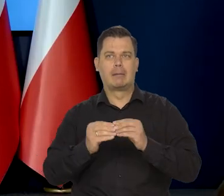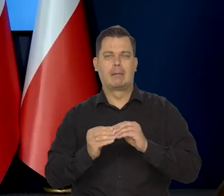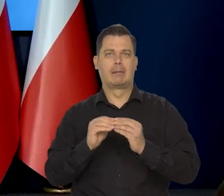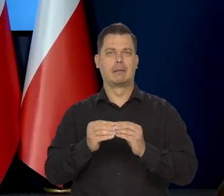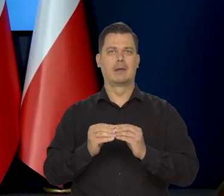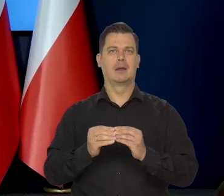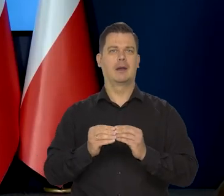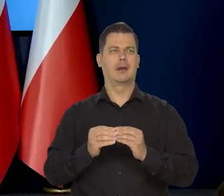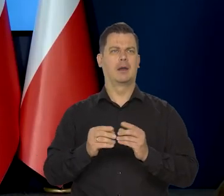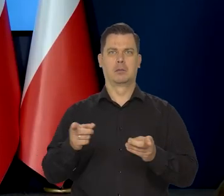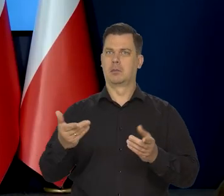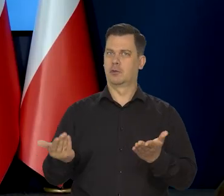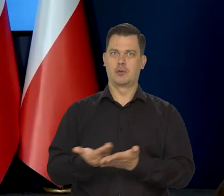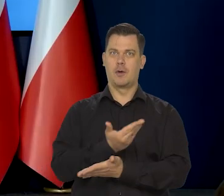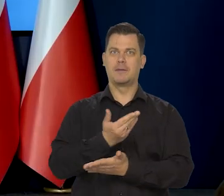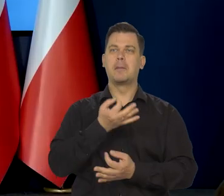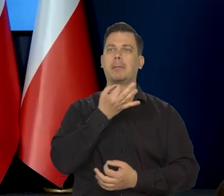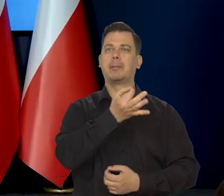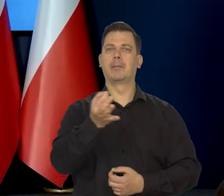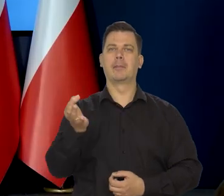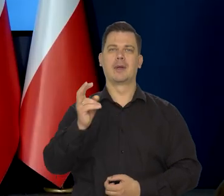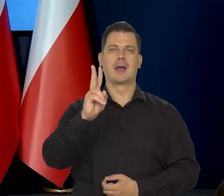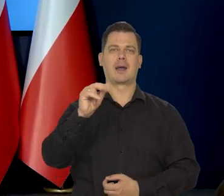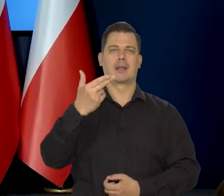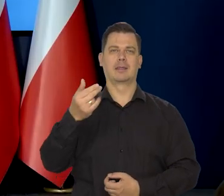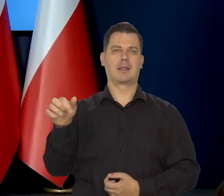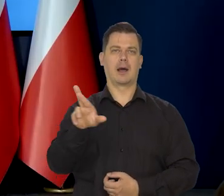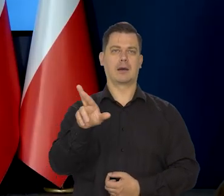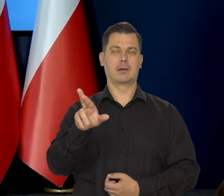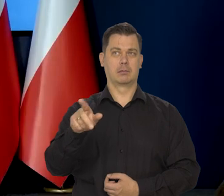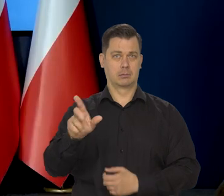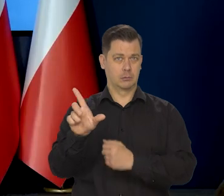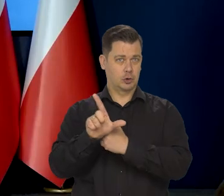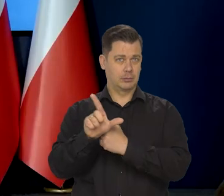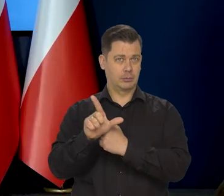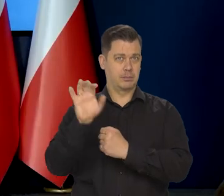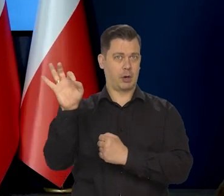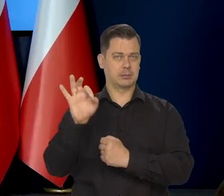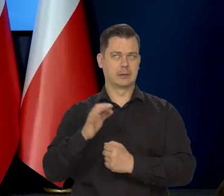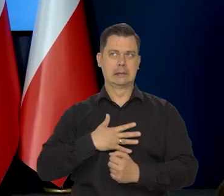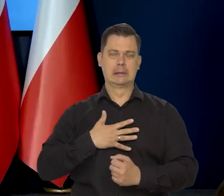Zgodnie z najnowszym sondażem Kantar, takie obawy ma ponad 70% badanych.